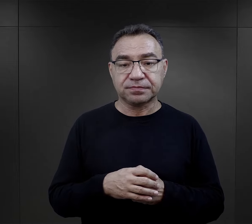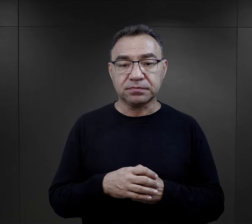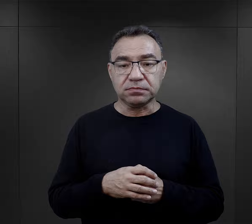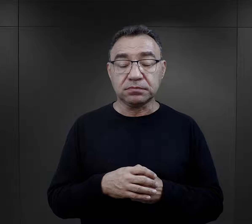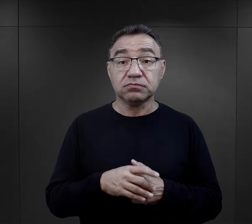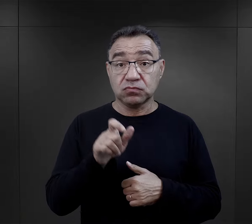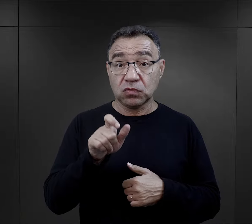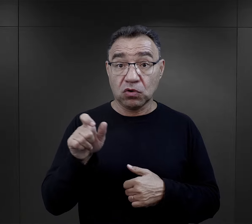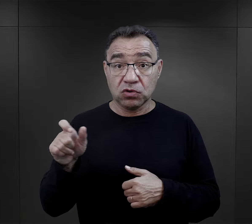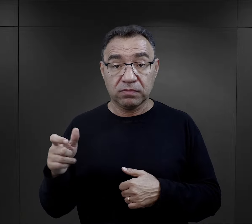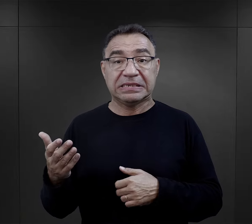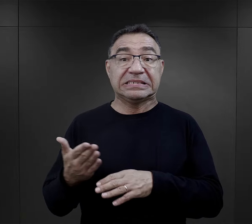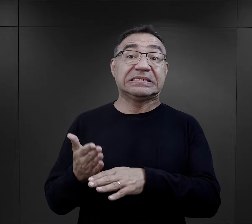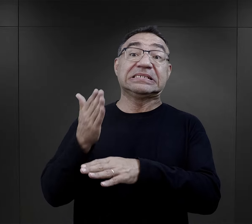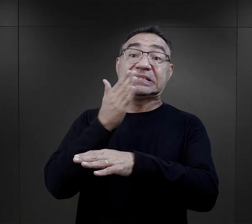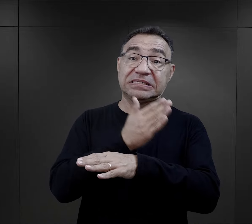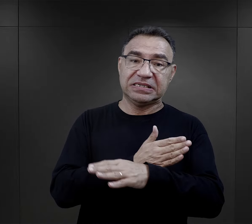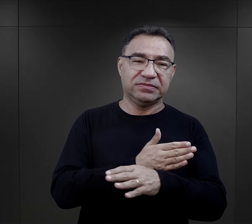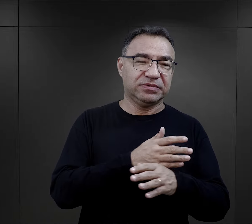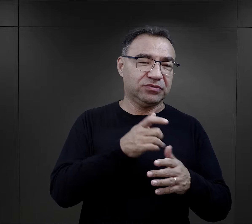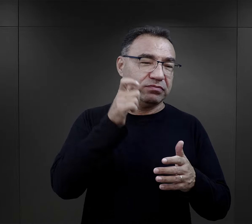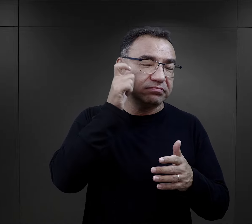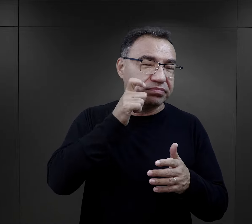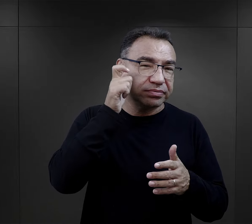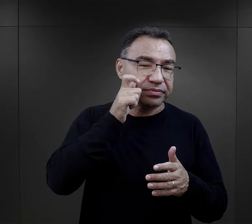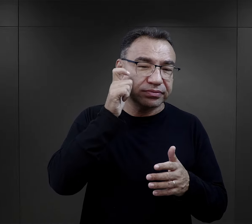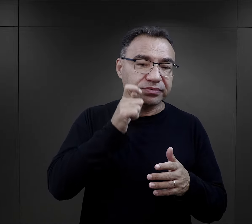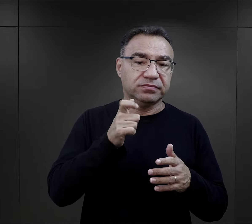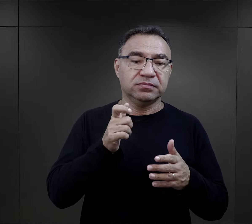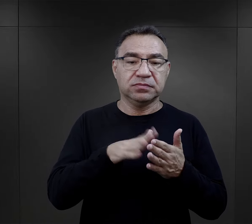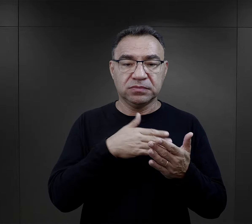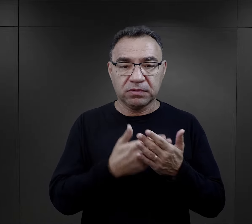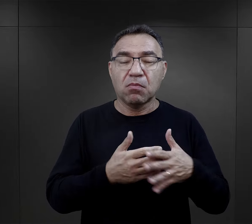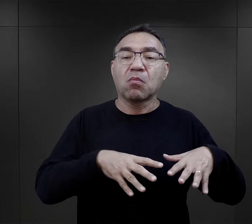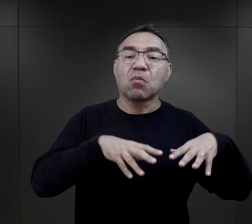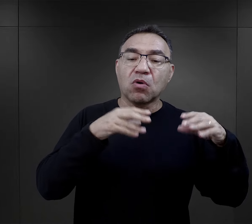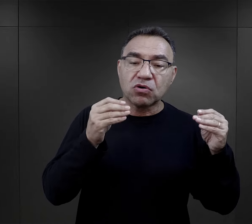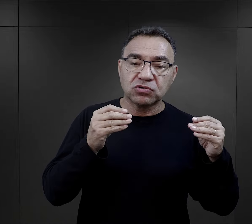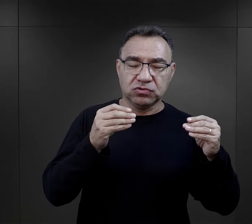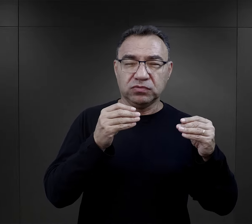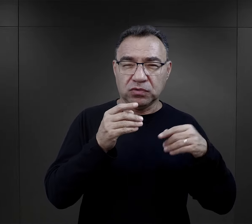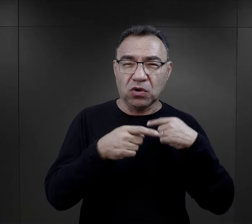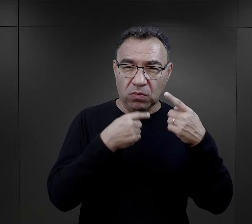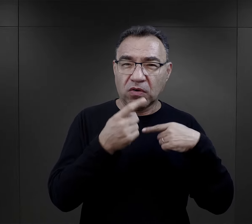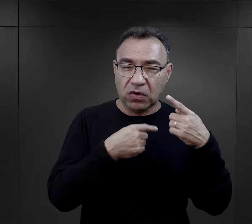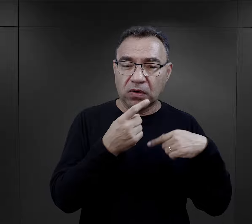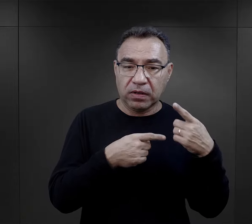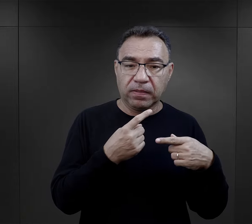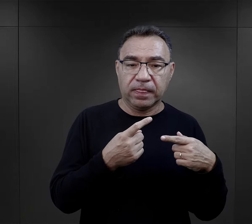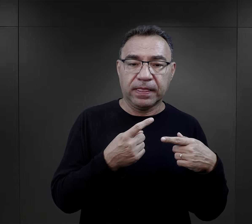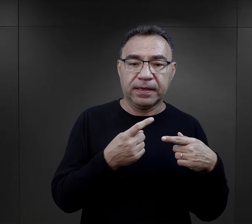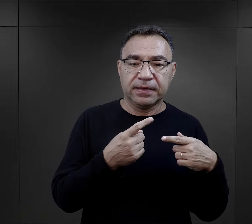Ci, którzy przeszli właśnie śledztwa tak jak na początku o tym wspomniałam